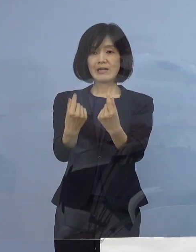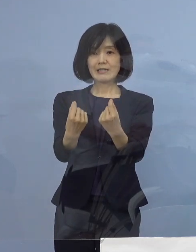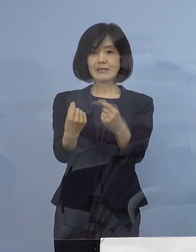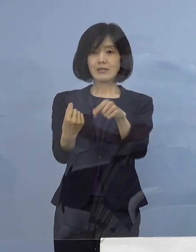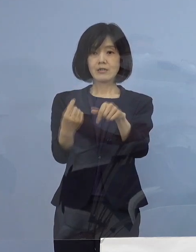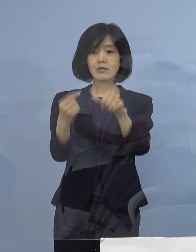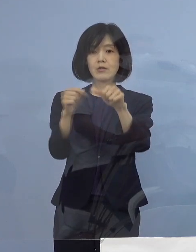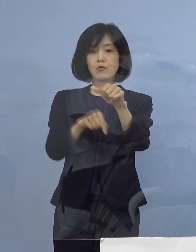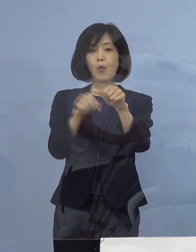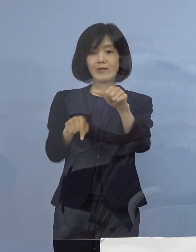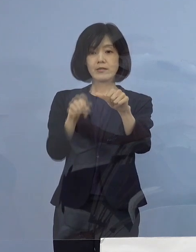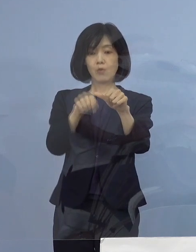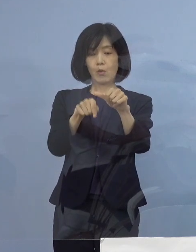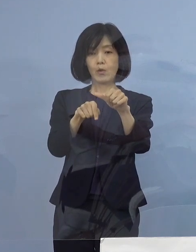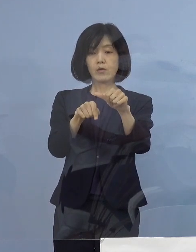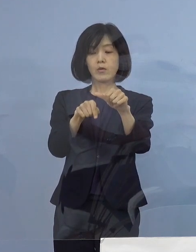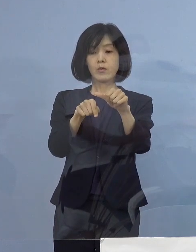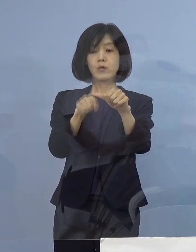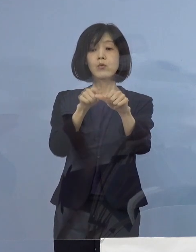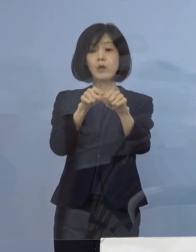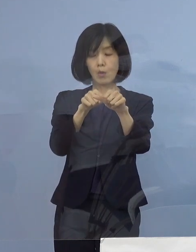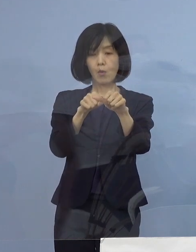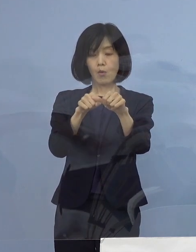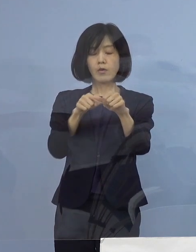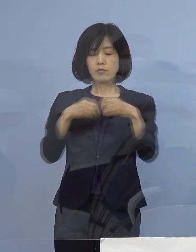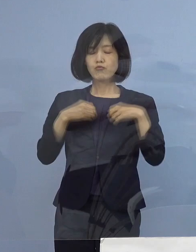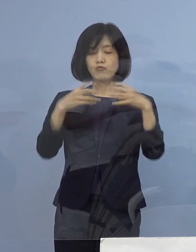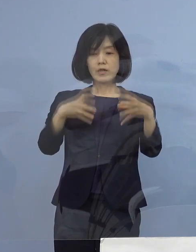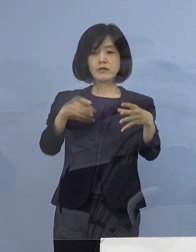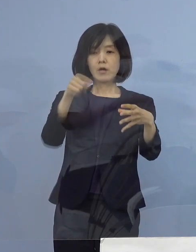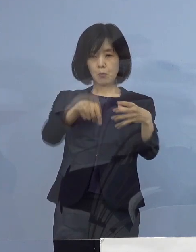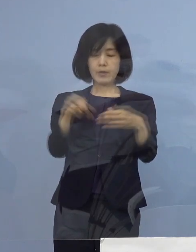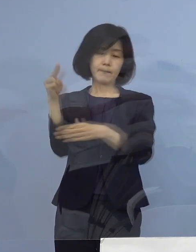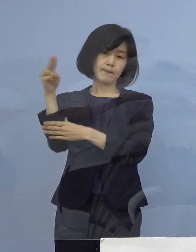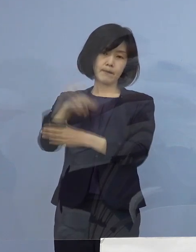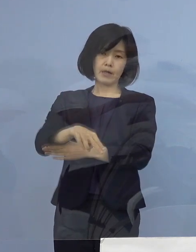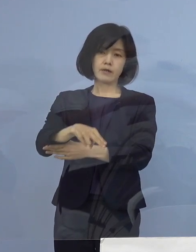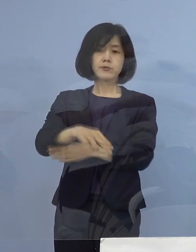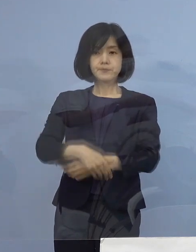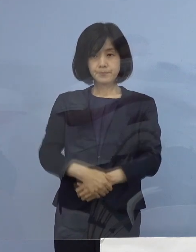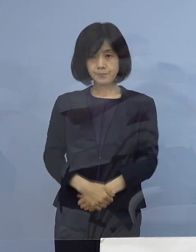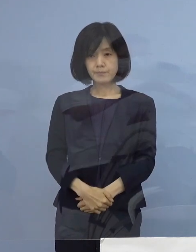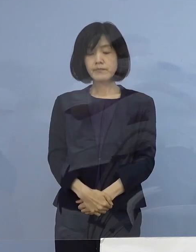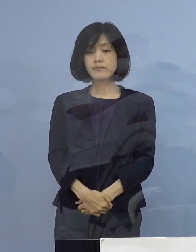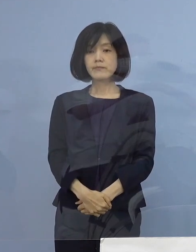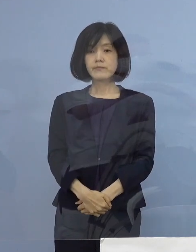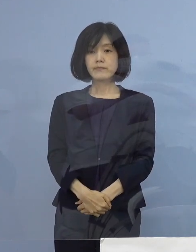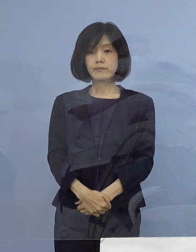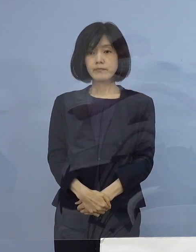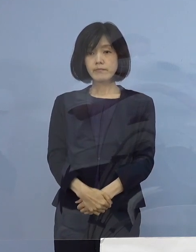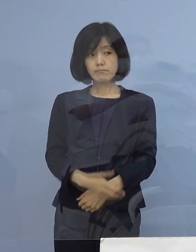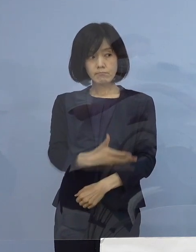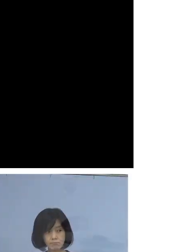このことから この5名をクラスターとして 認定をさせていただきます ということで こちら